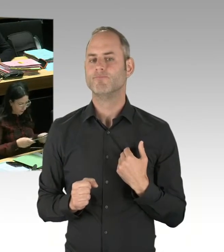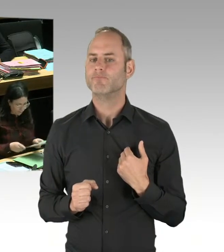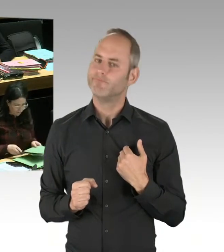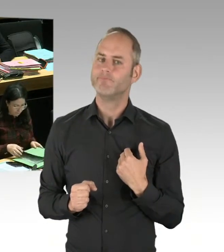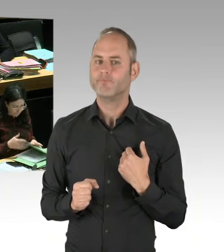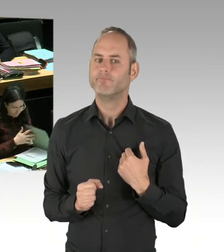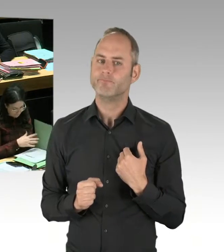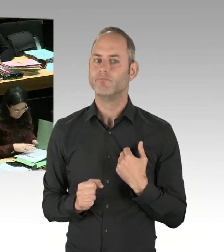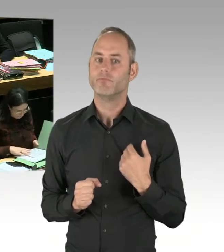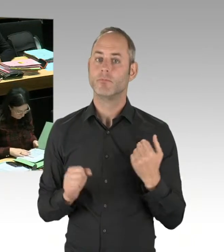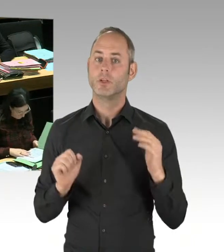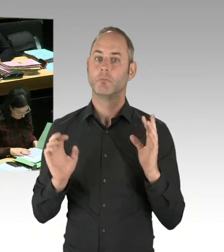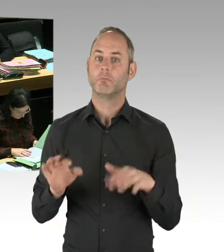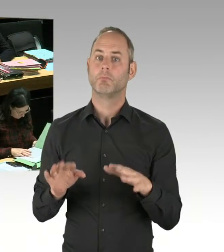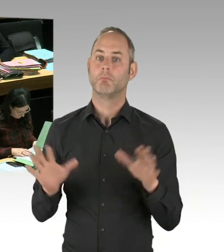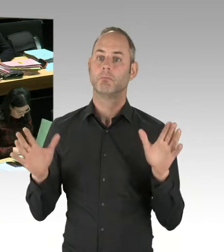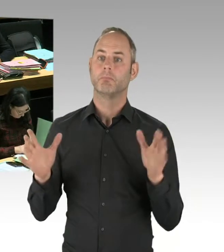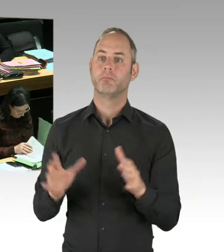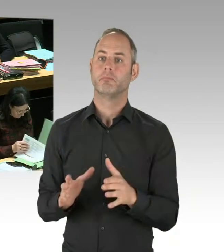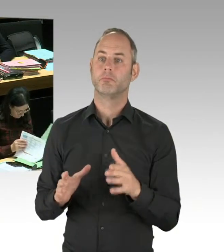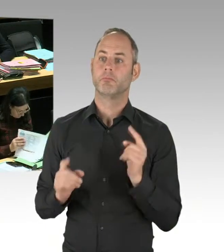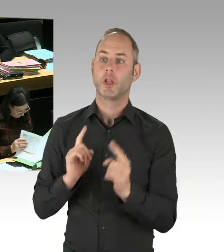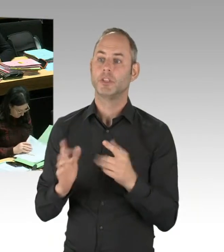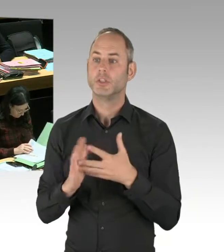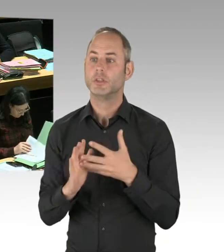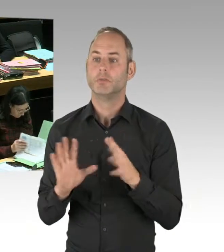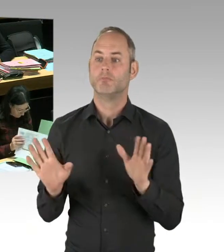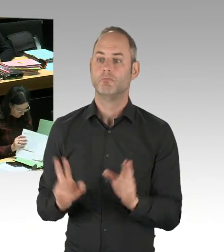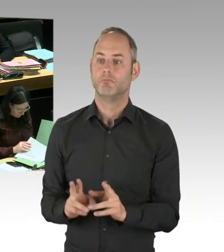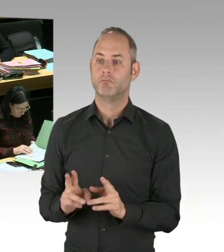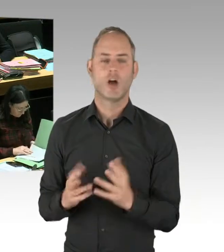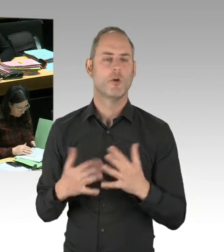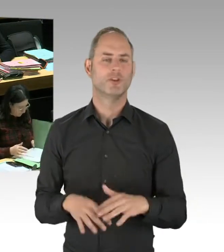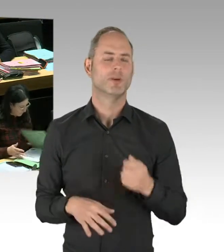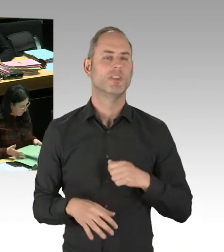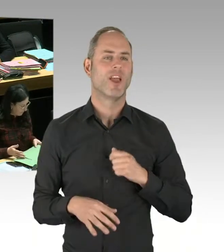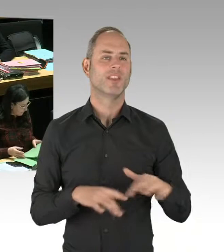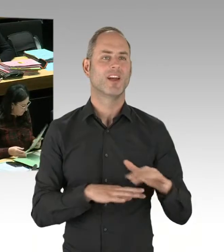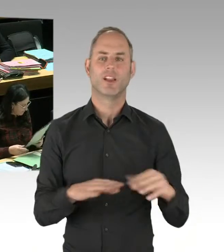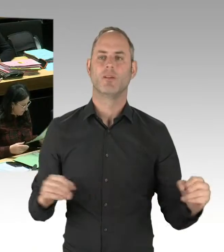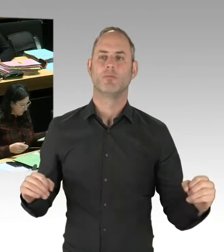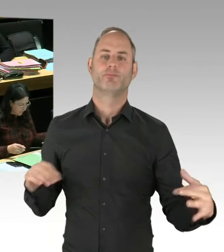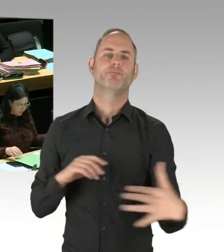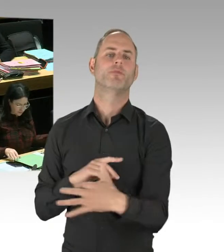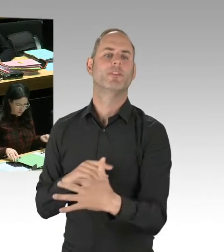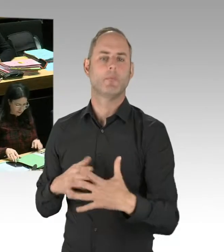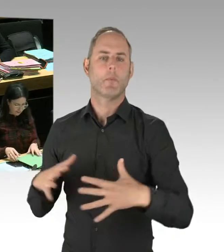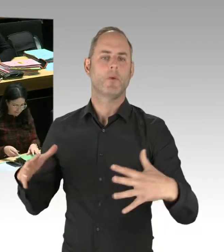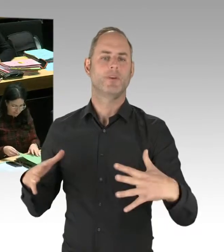dauerhaft Drogenkriminalität zu bekämpfen, der richtige Weg. Und die Kriminalitätsentwicklung am Görlitzer Park zeigt das auch sehr deutlich.